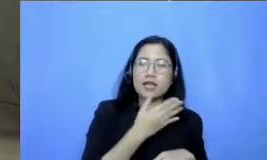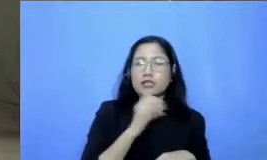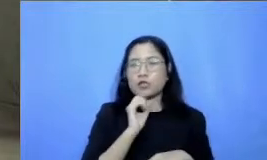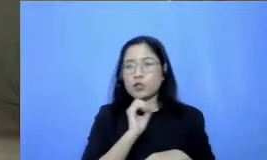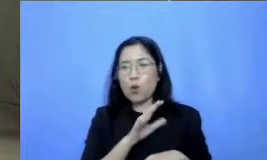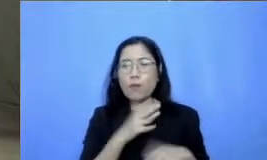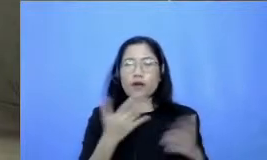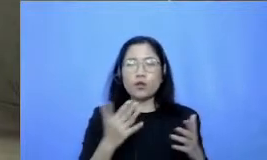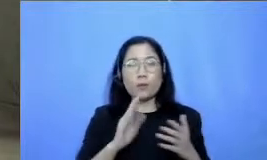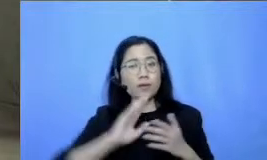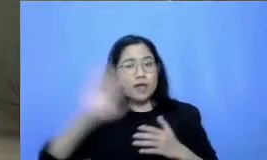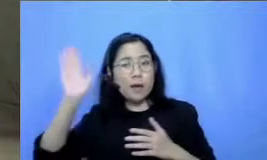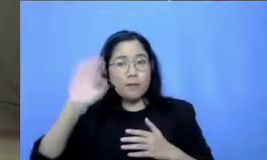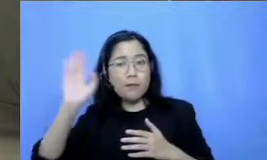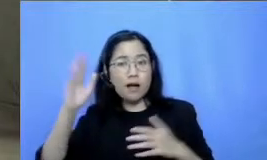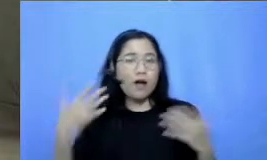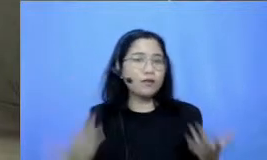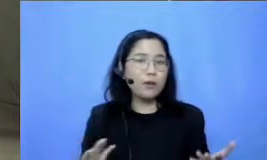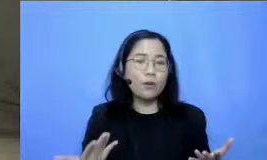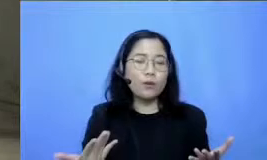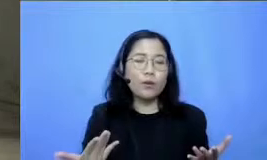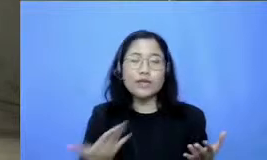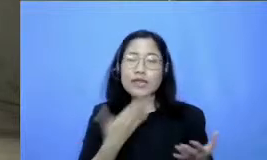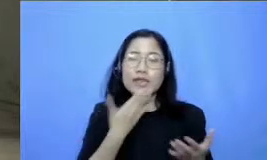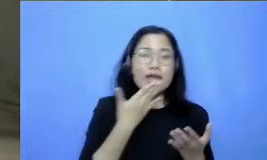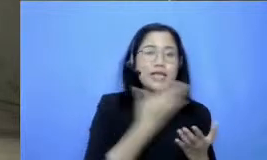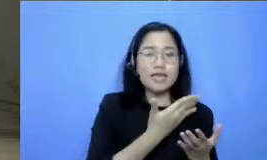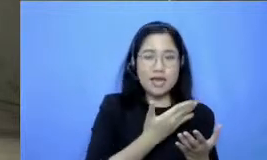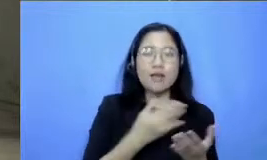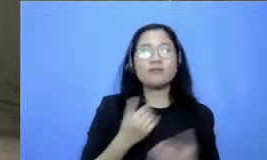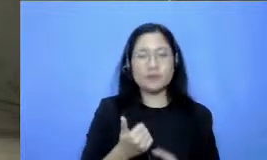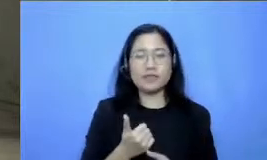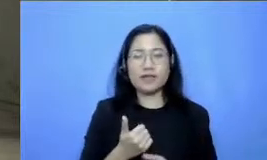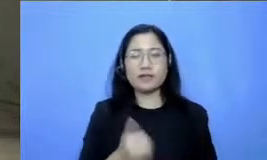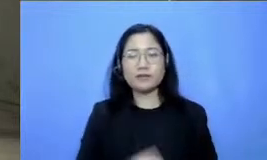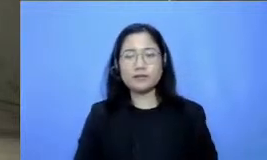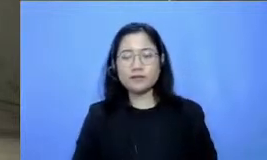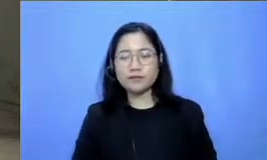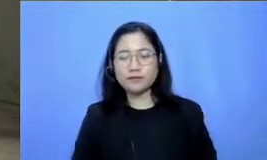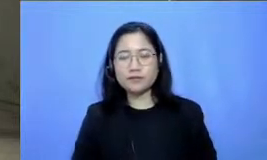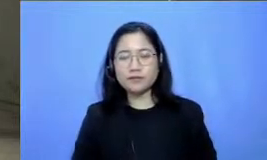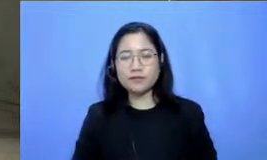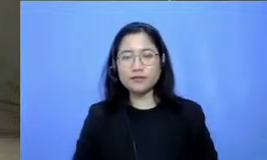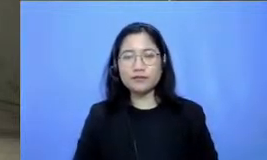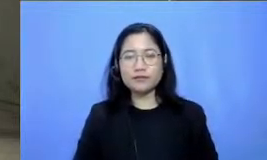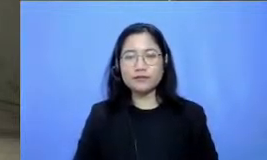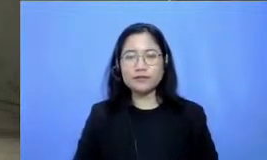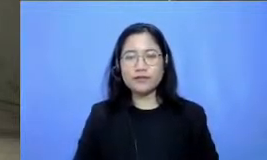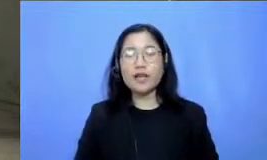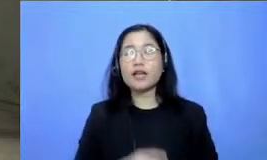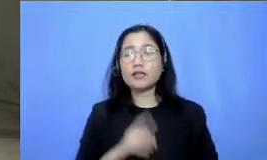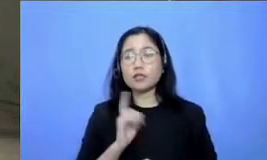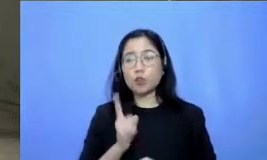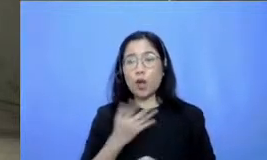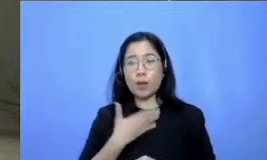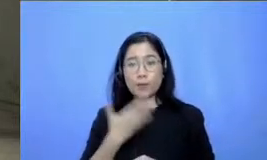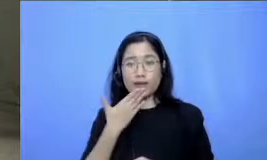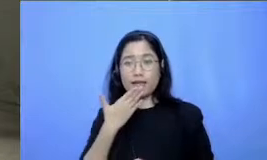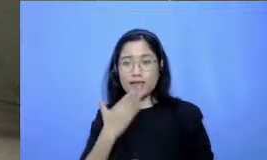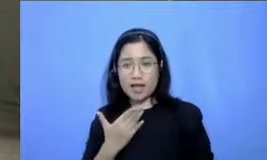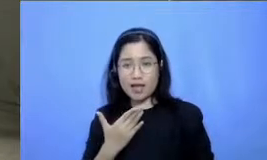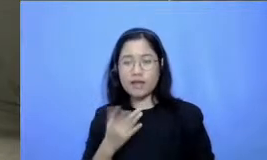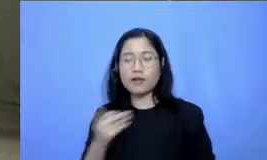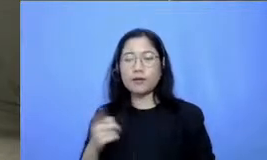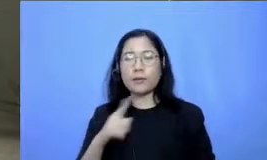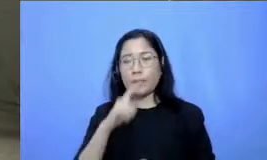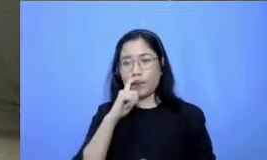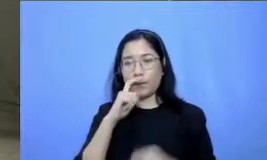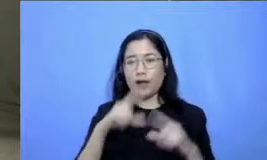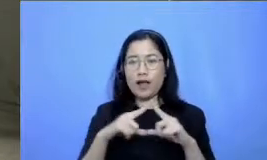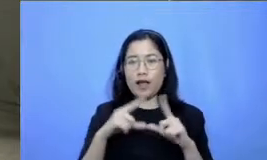untuk bertanya itu dia nah bicara mengenai pertanyaan ini padi Respati ada pertanyaan